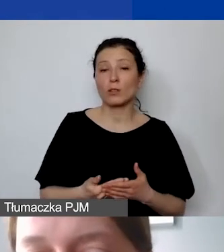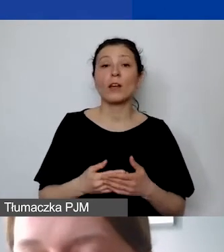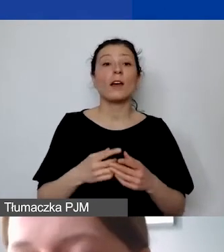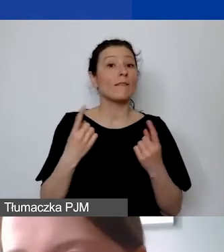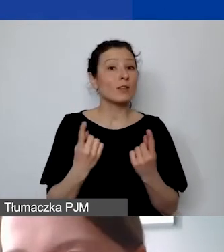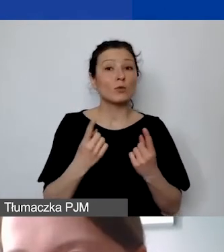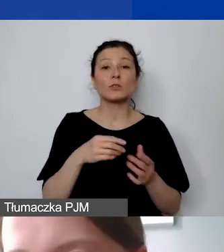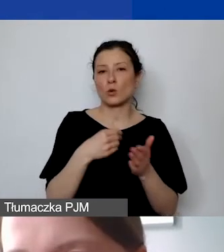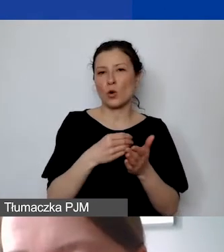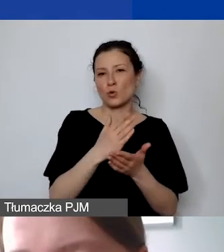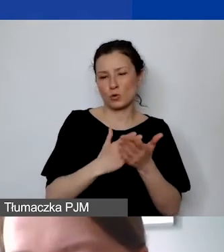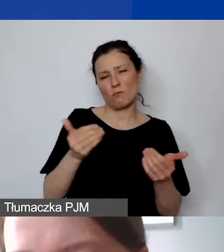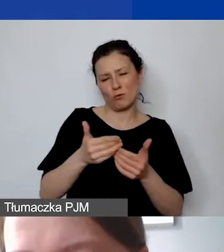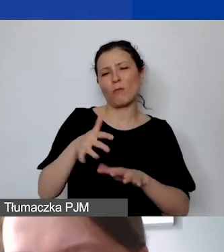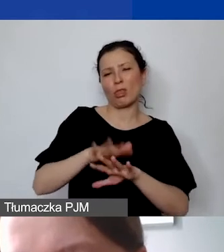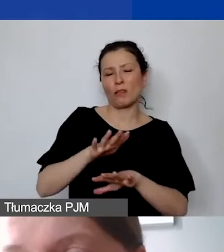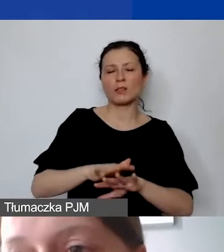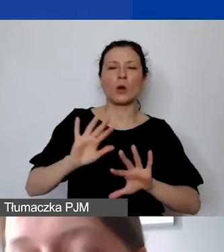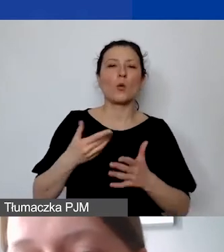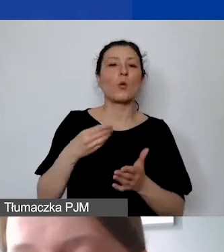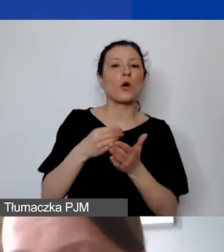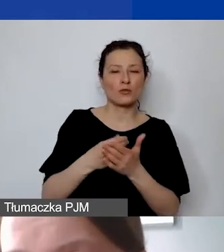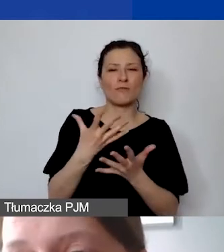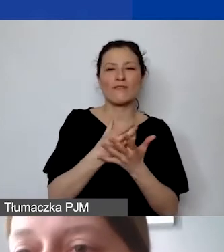możemy potraktować jako koszt wynagrodzenia personelu. Jest to wyjątek,